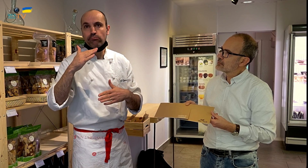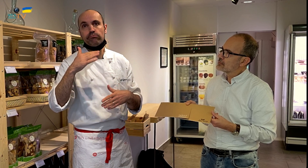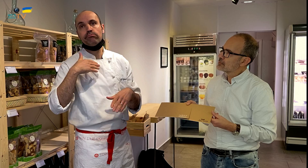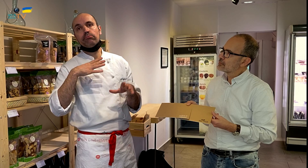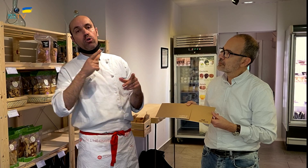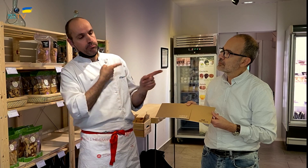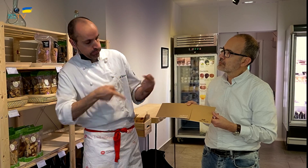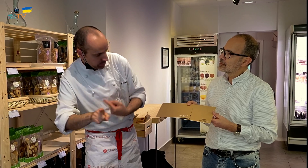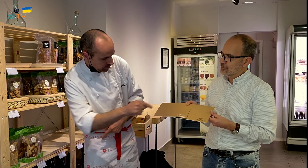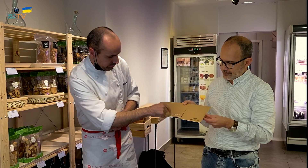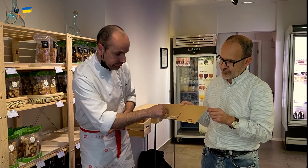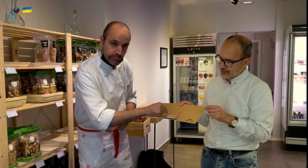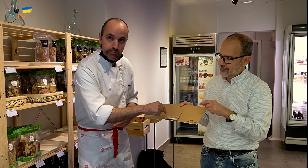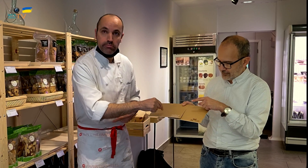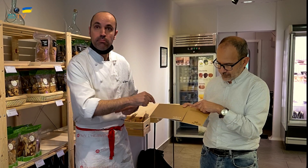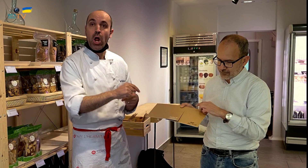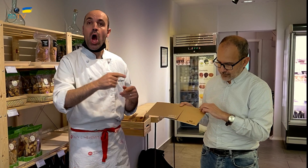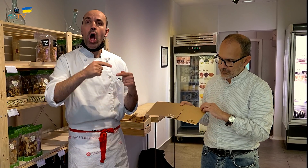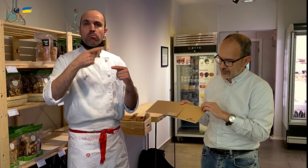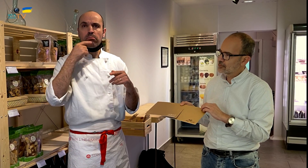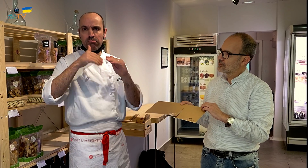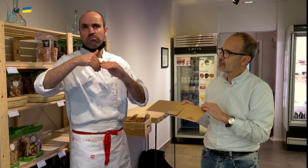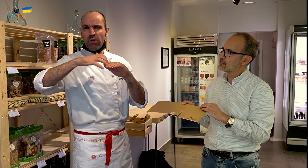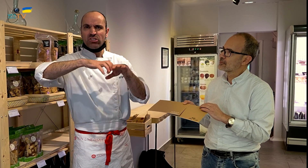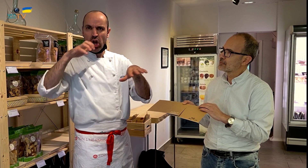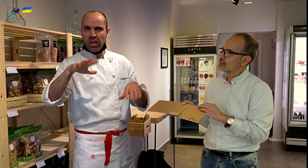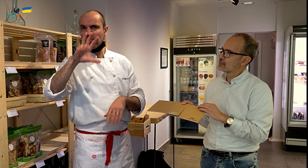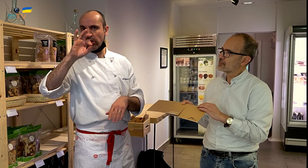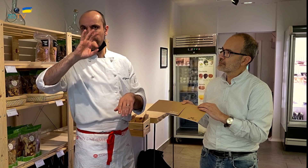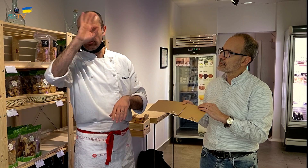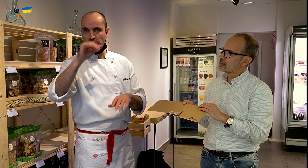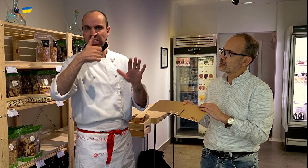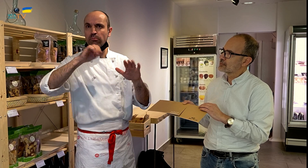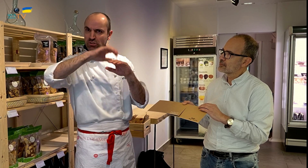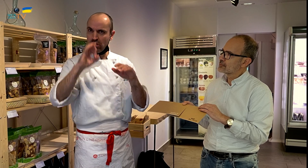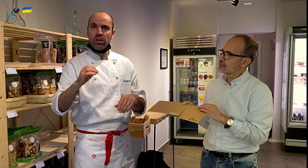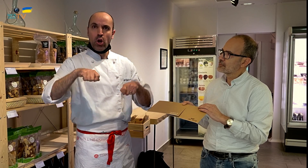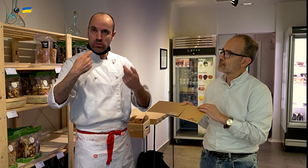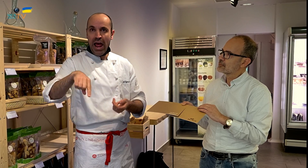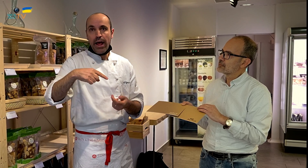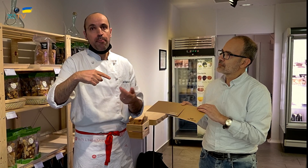entonces lo indico con este cartel, en el que se indica que la mayoría de ingredientes, el 50 o 60% son ecológicos,